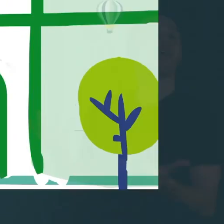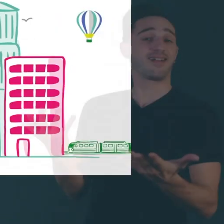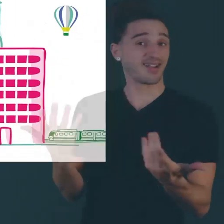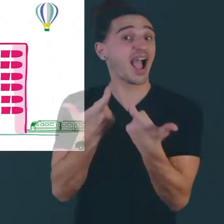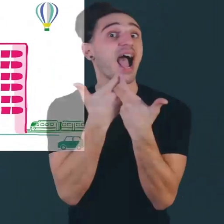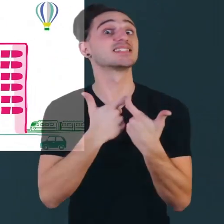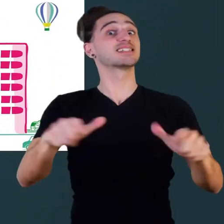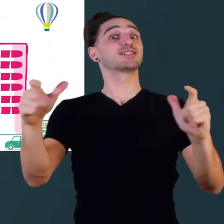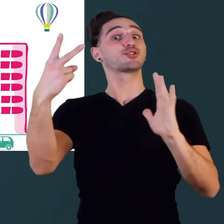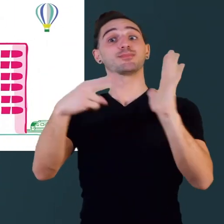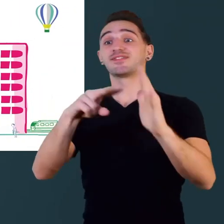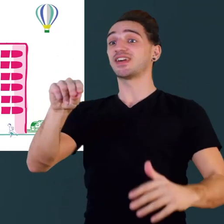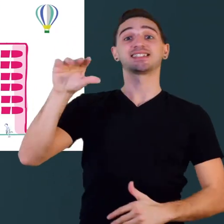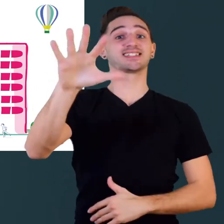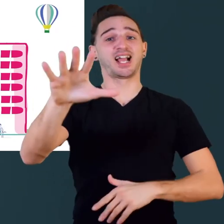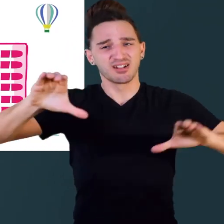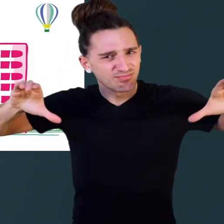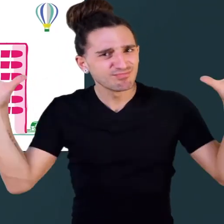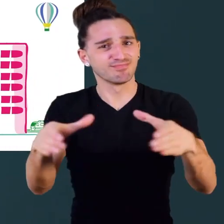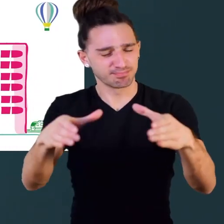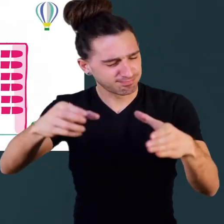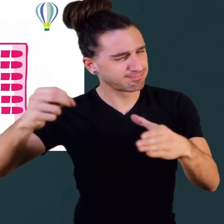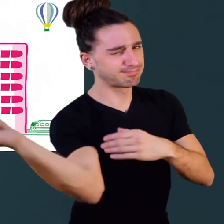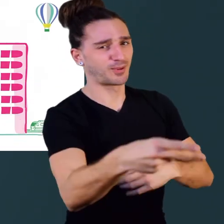2025 accessible, ensemble c'est possible !